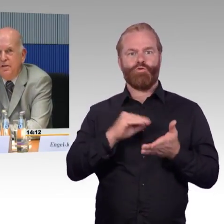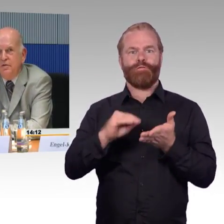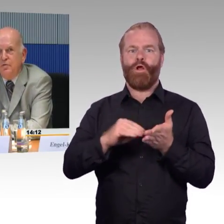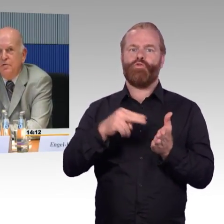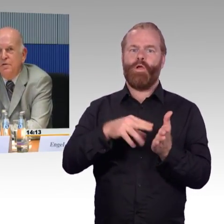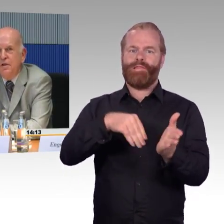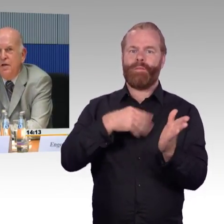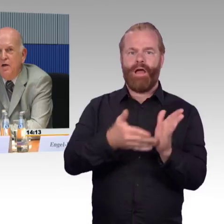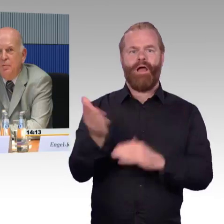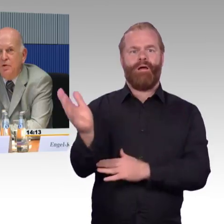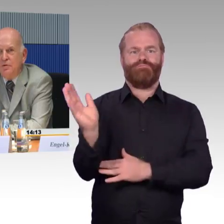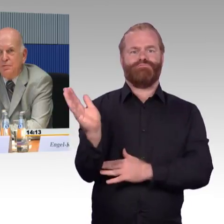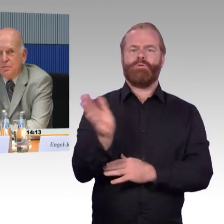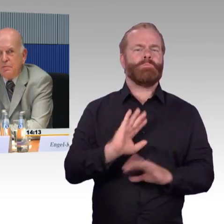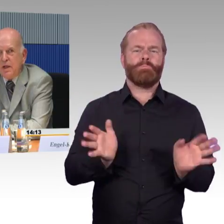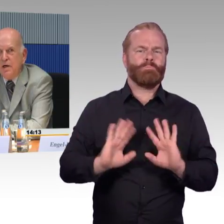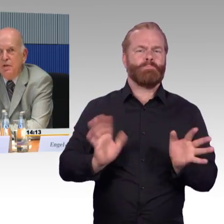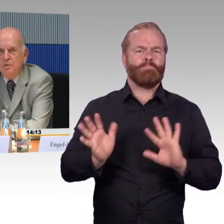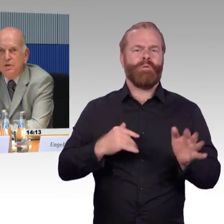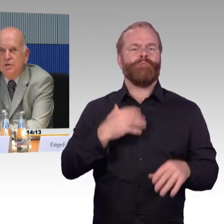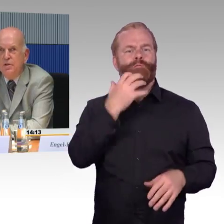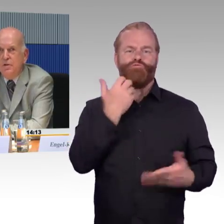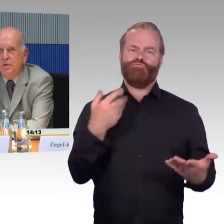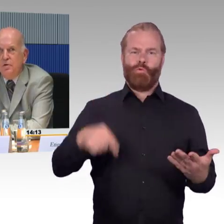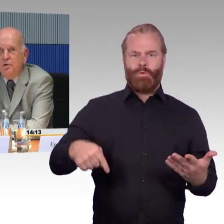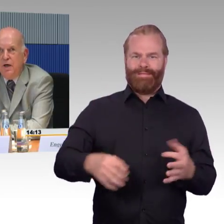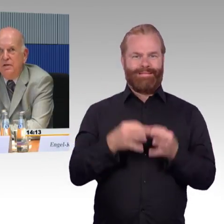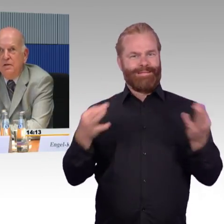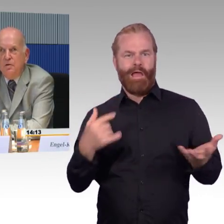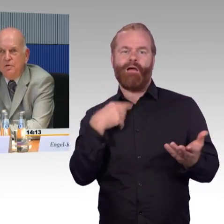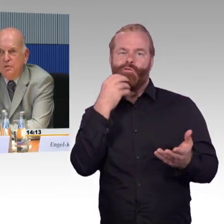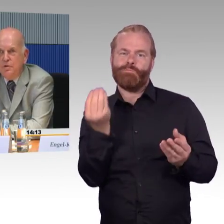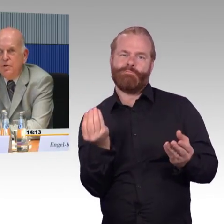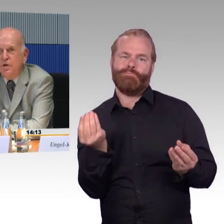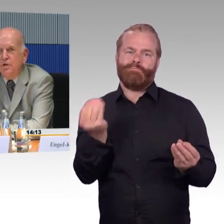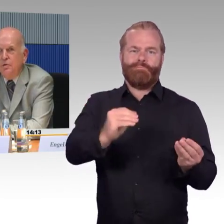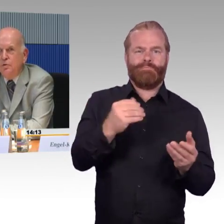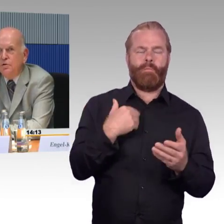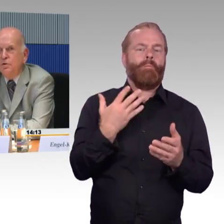in der Nähe von Hamburg, habe also die Deutsche Bahn ausgiebig genutzt.